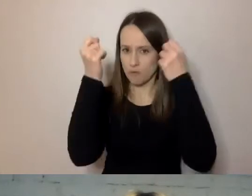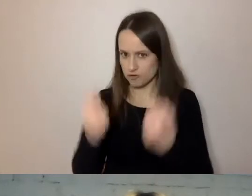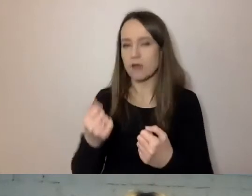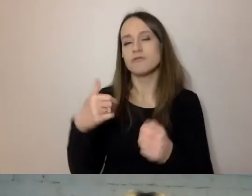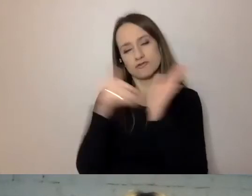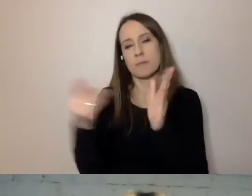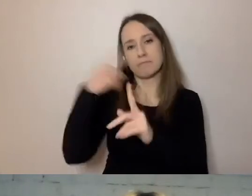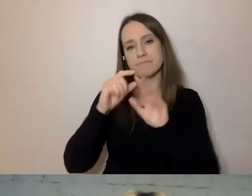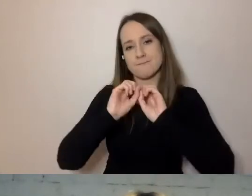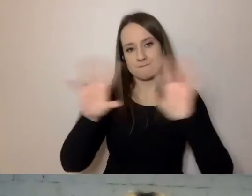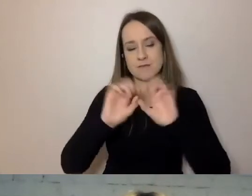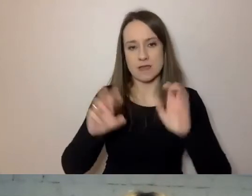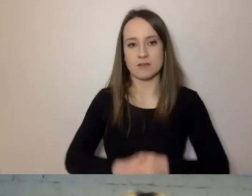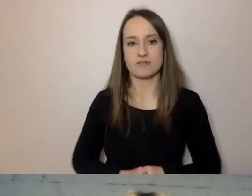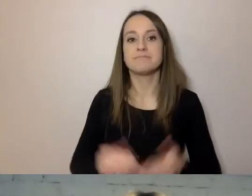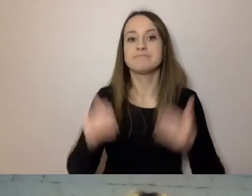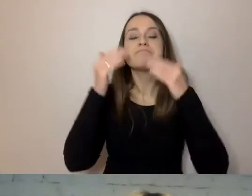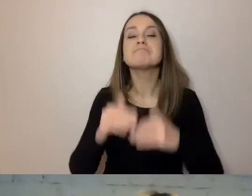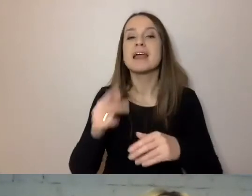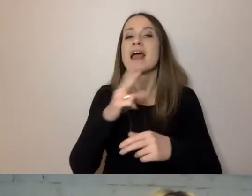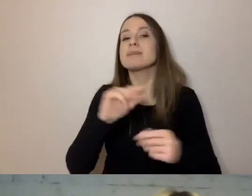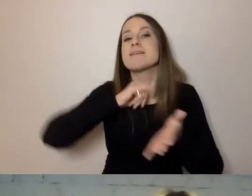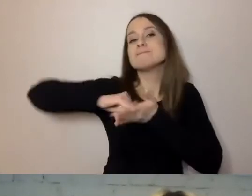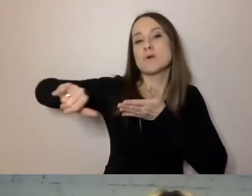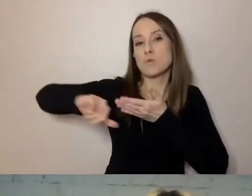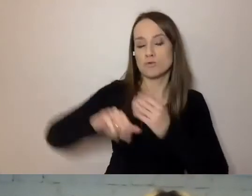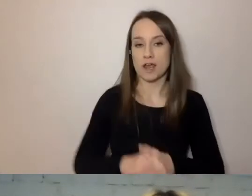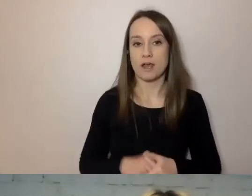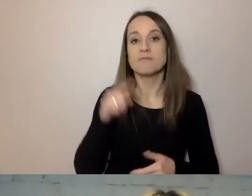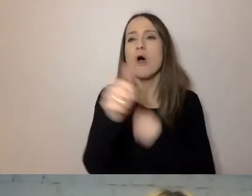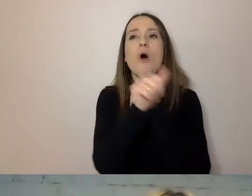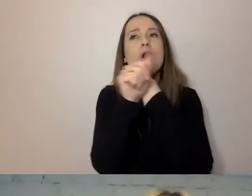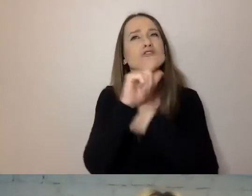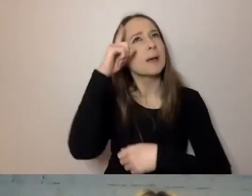Niewykluczający - to znaczy taki, by pamiętać o dostępności.